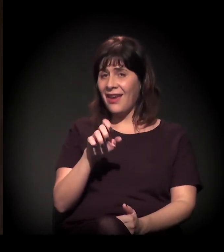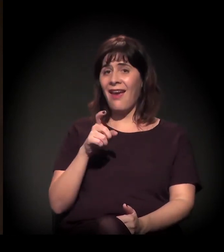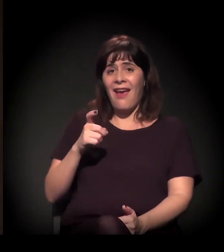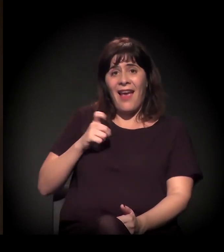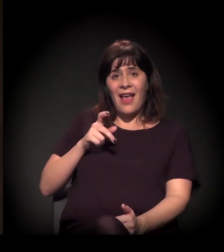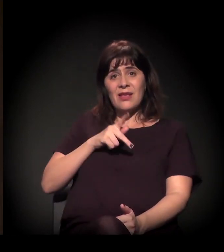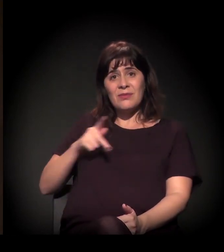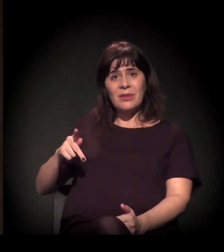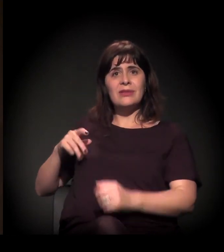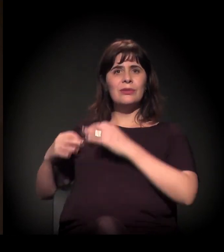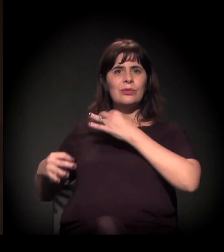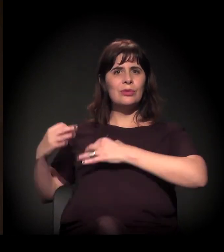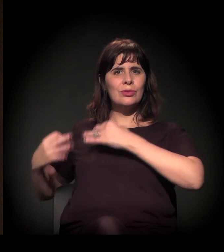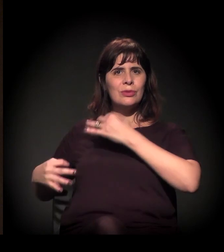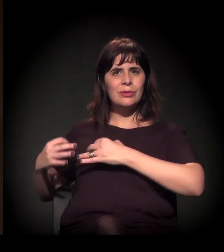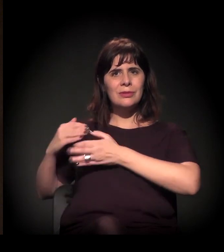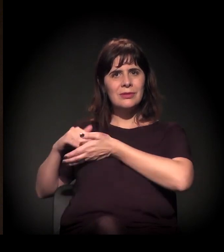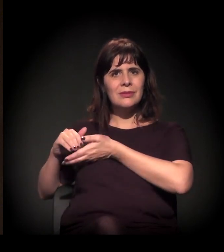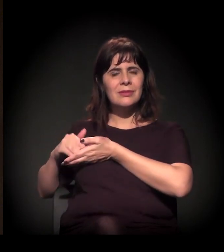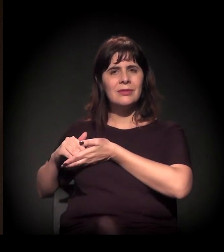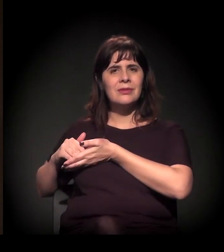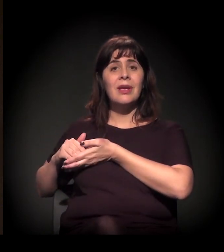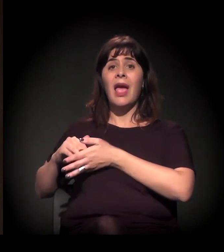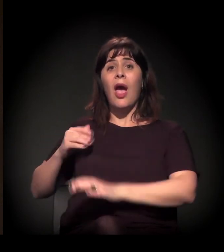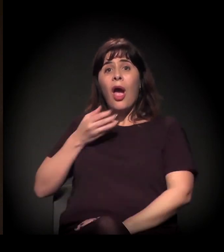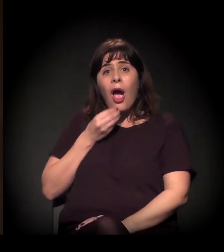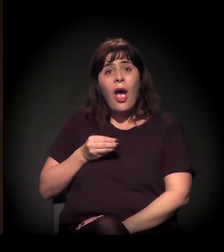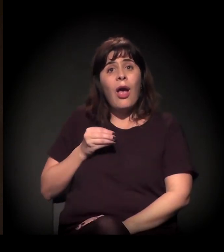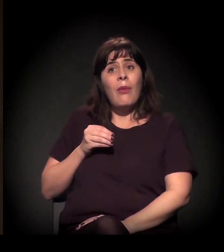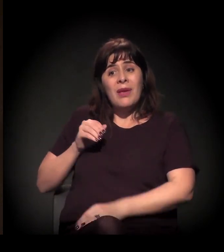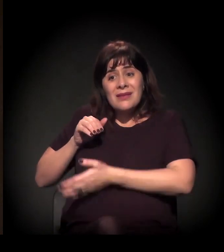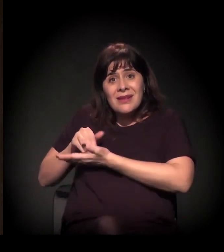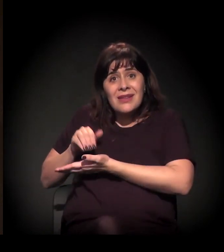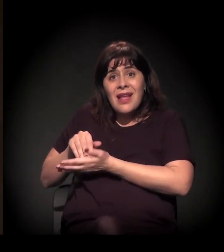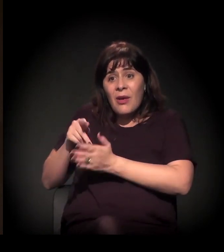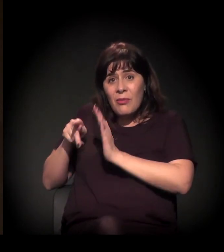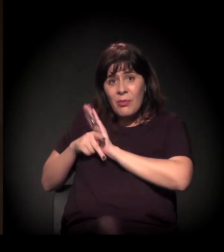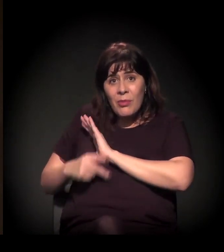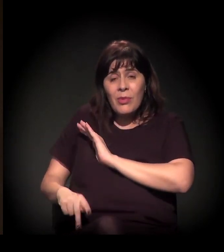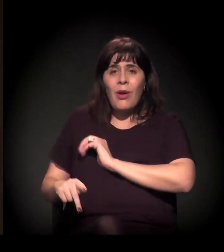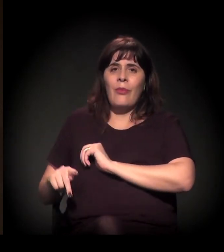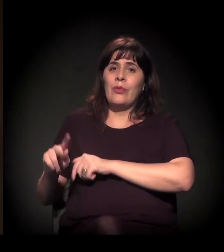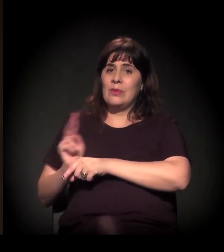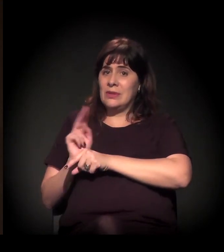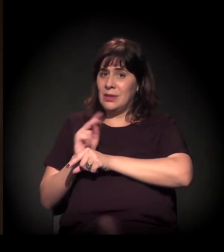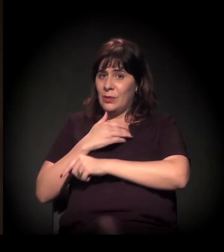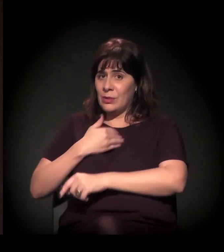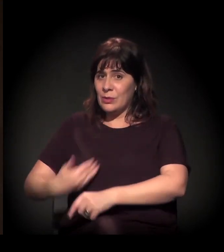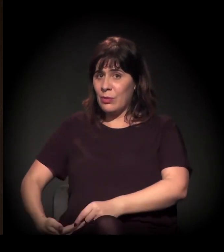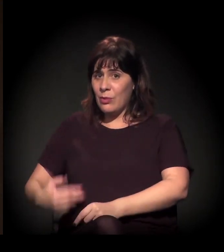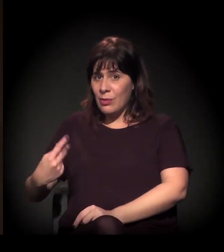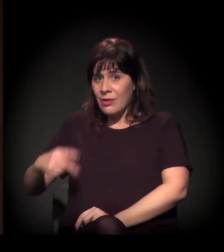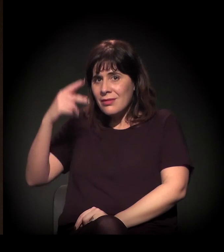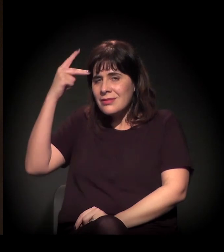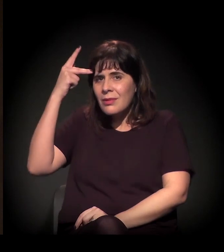Os últimos secretários de segurança pública aqui no estado de São Paulo são,